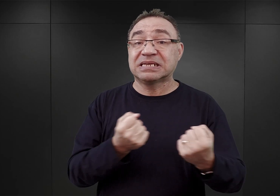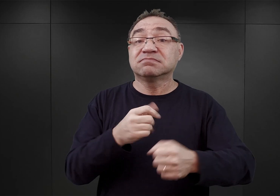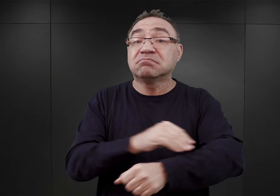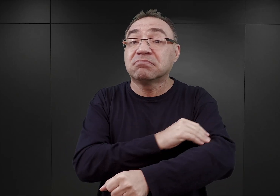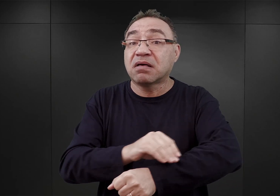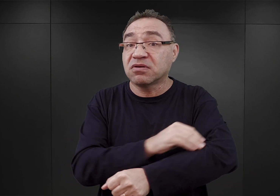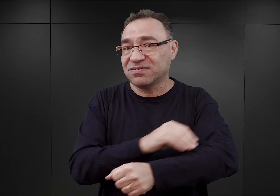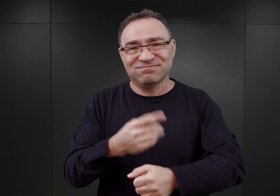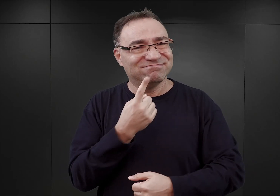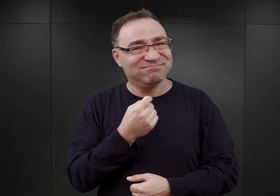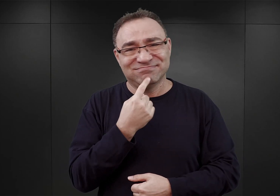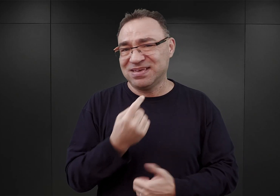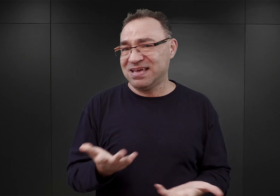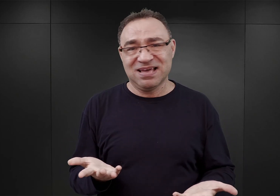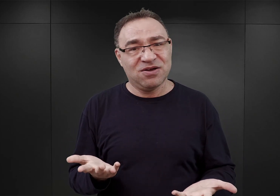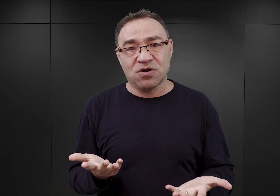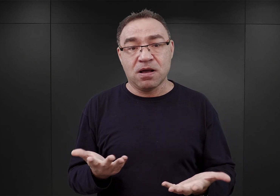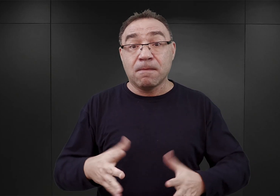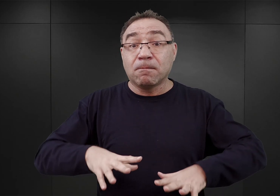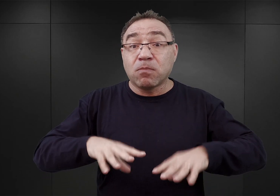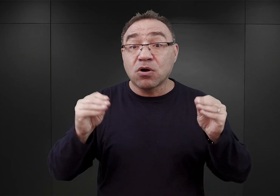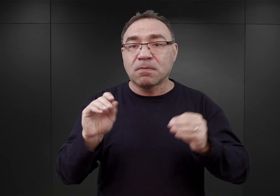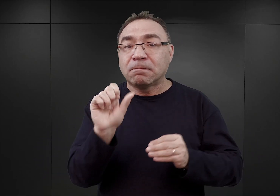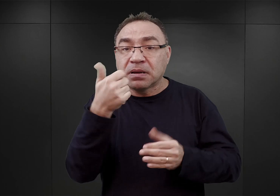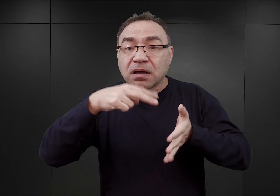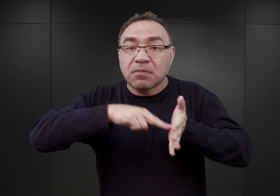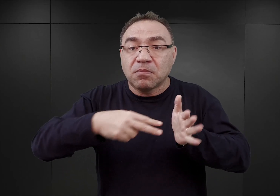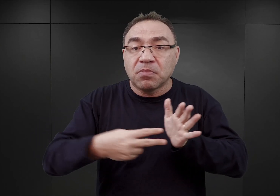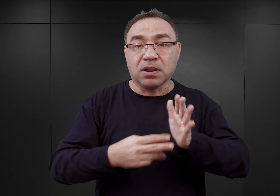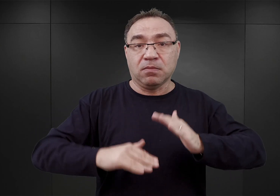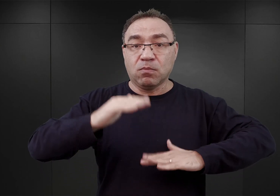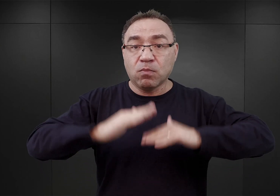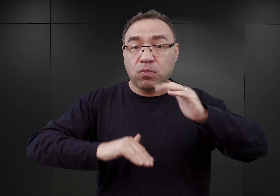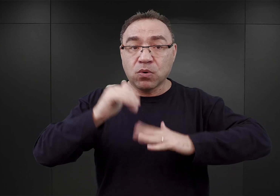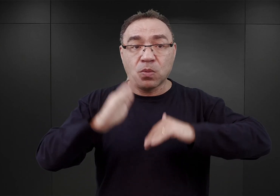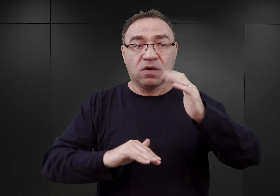Jak wspomniałem, pierwsze plany budowy obozu Auschwitz przewidywały,